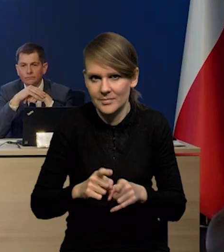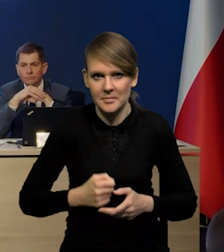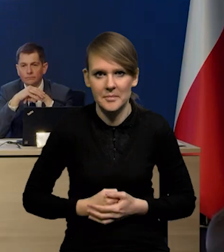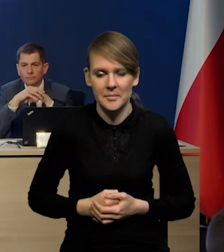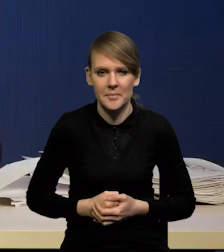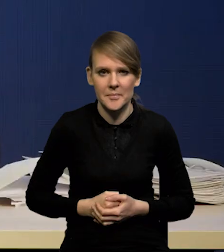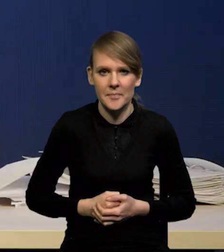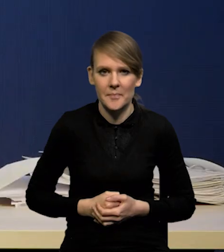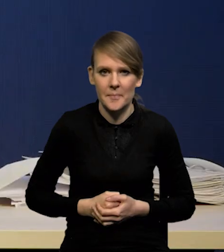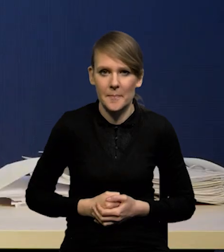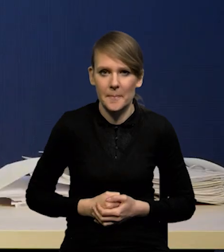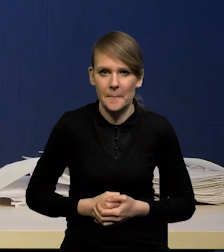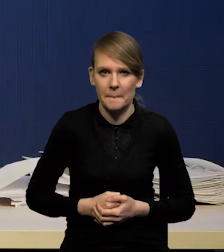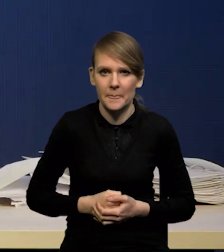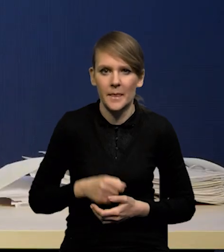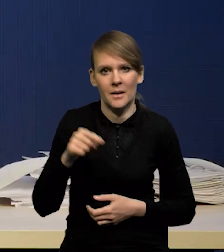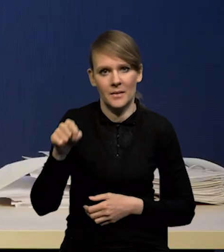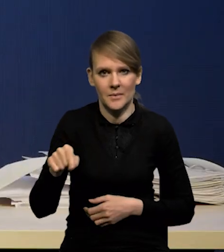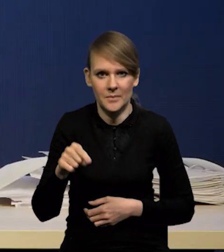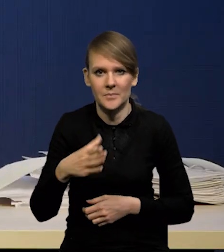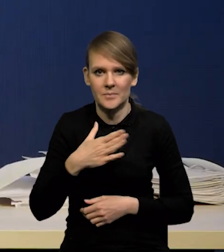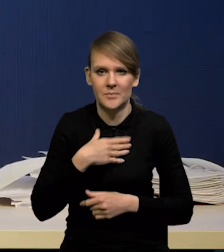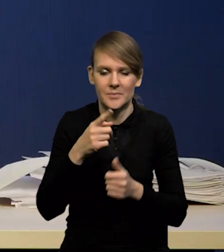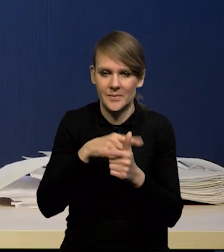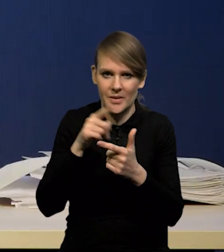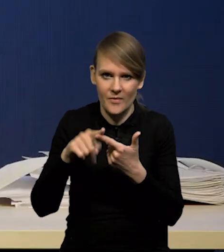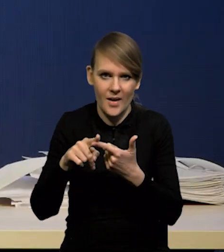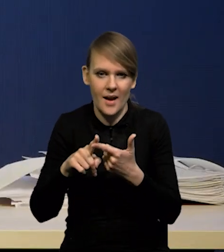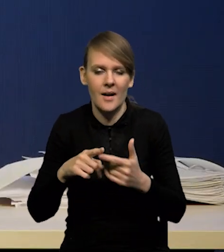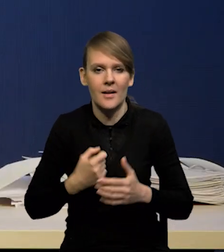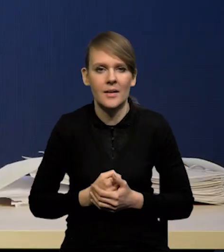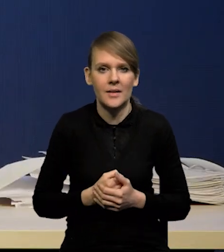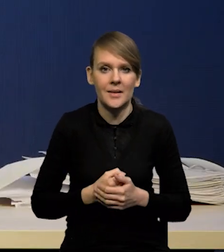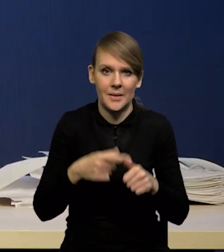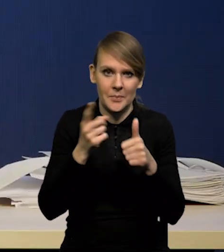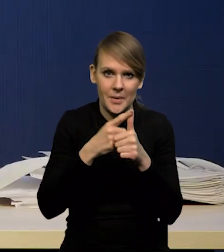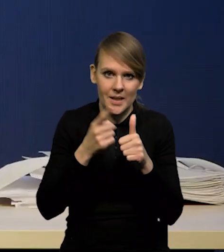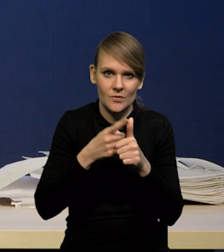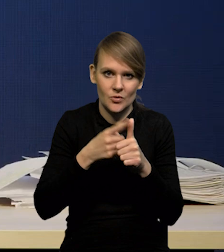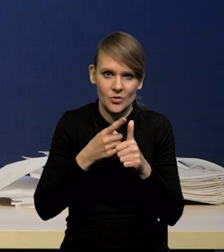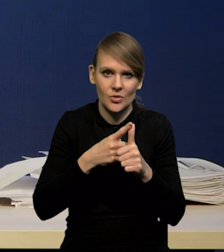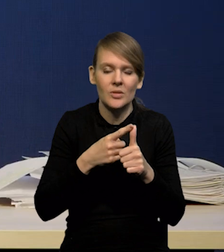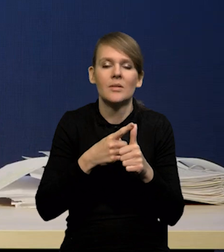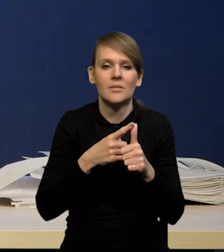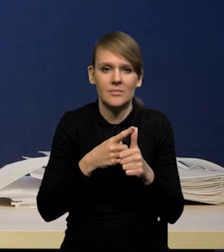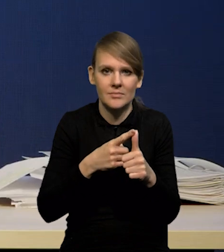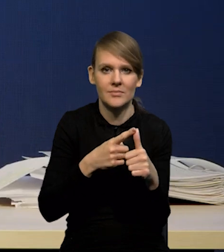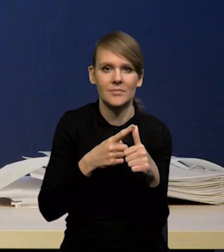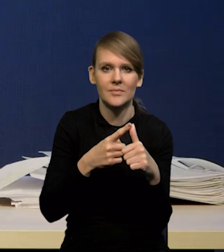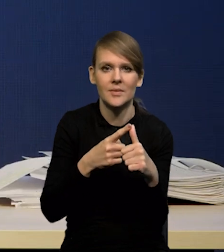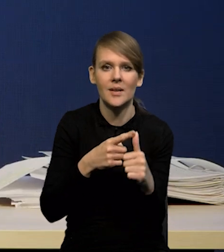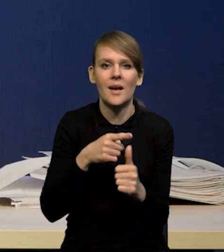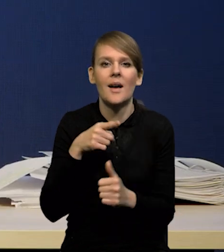Tutaj mamy dwa typy czynników. Po pierwsze w zasadzie pierwszy, który wspiera dezinflację,